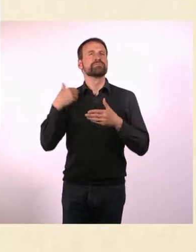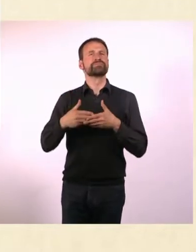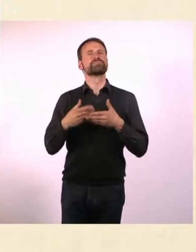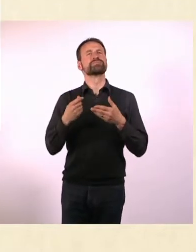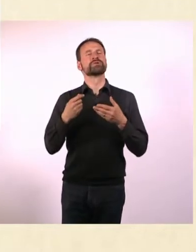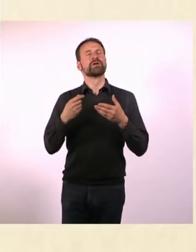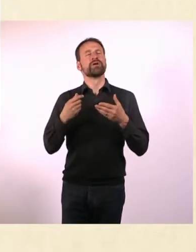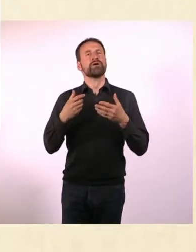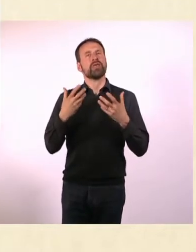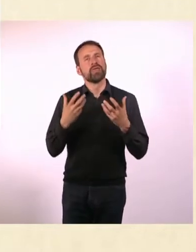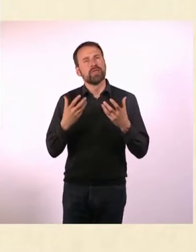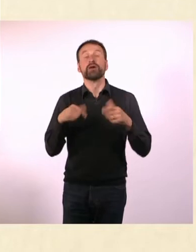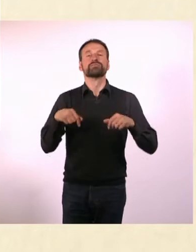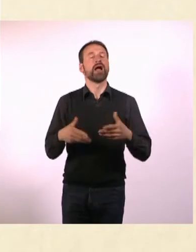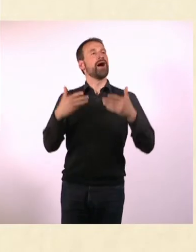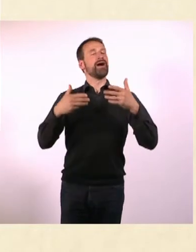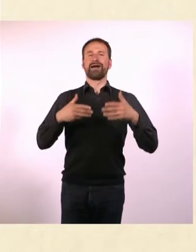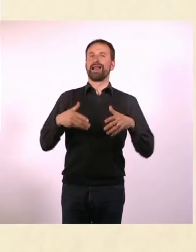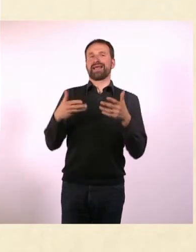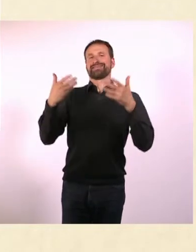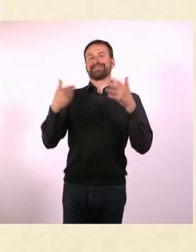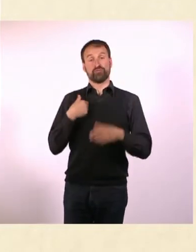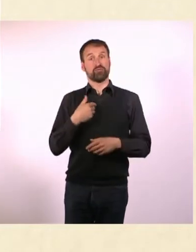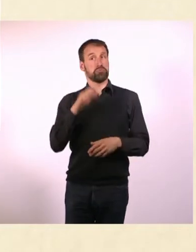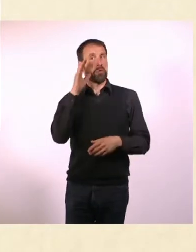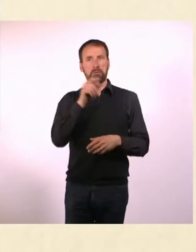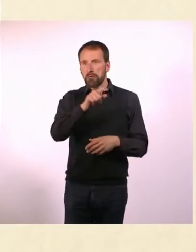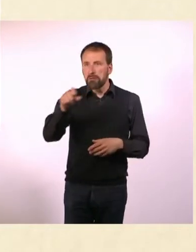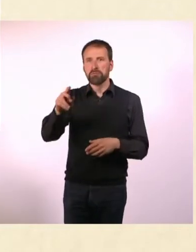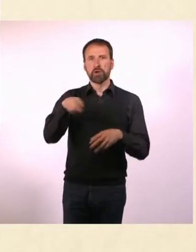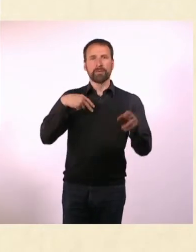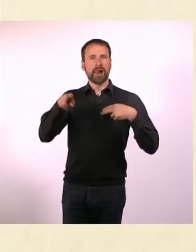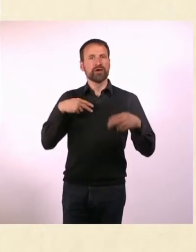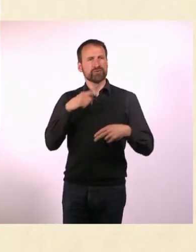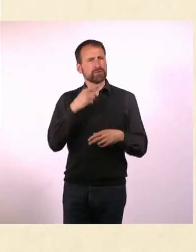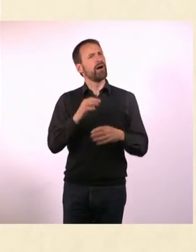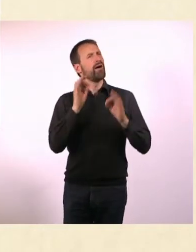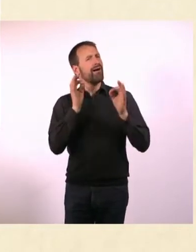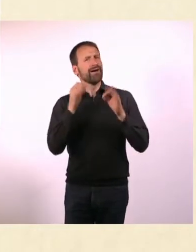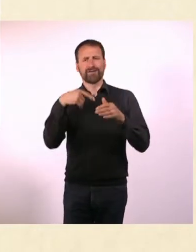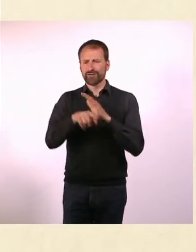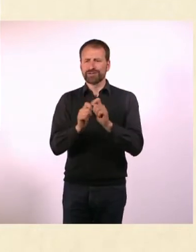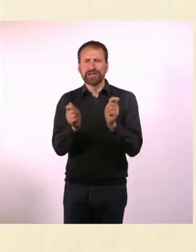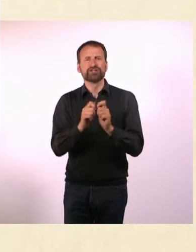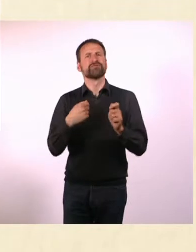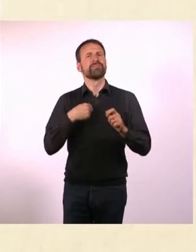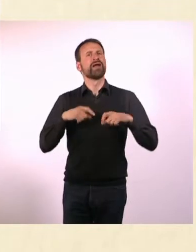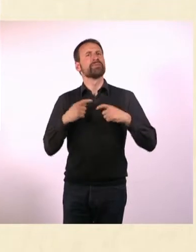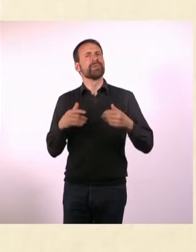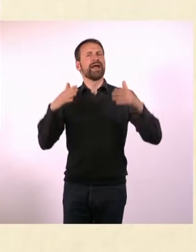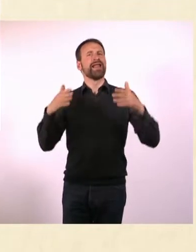Das habe ich definitiv erreicht, weil ich von den Menschen gehört habe, dass ihr Leben leichter geworden ist. Das macht mich tatsächlich sehr froh.